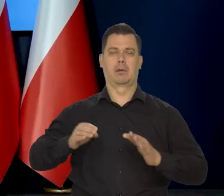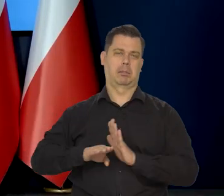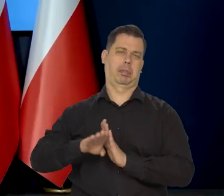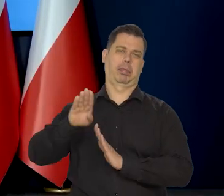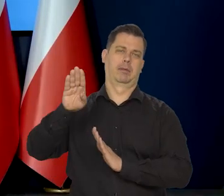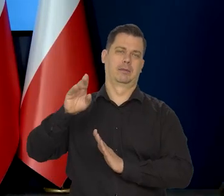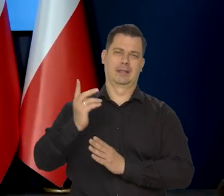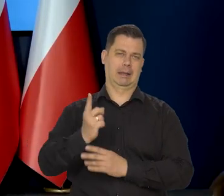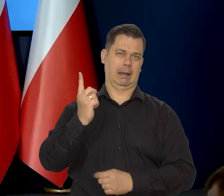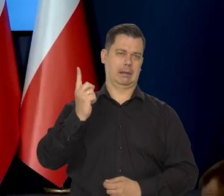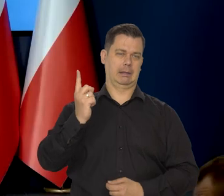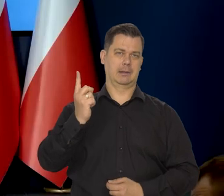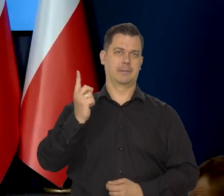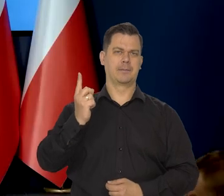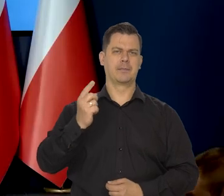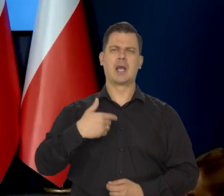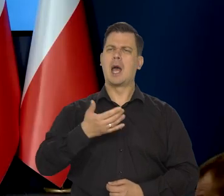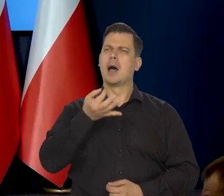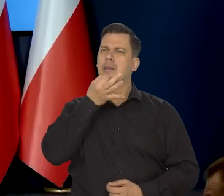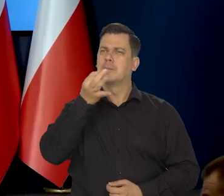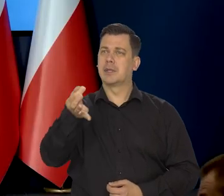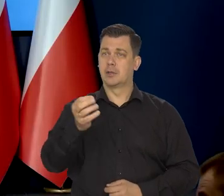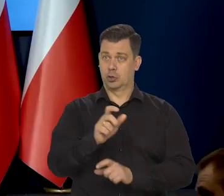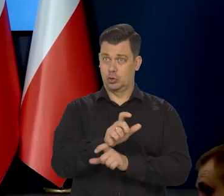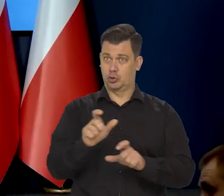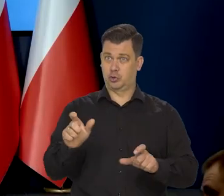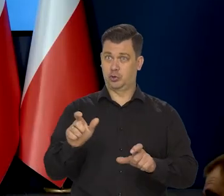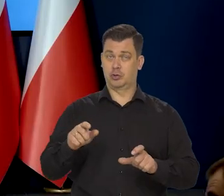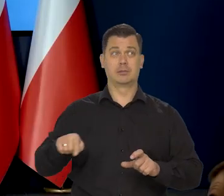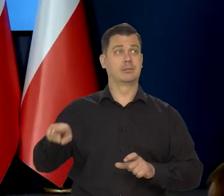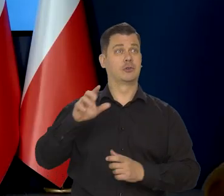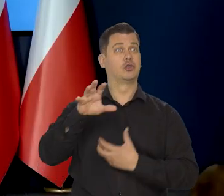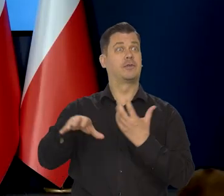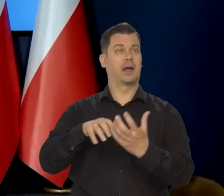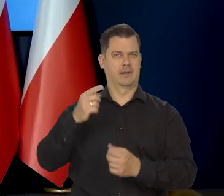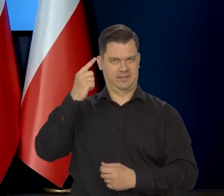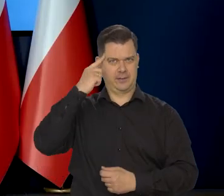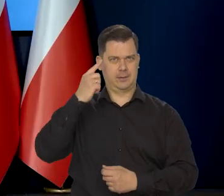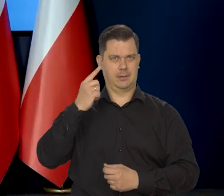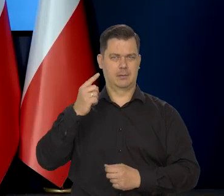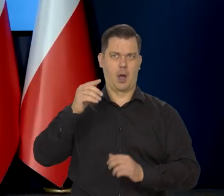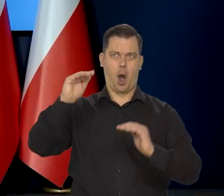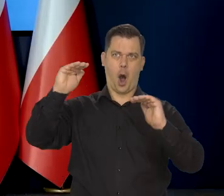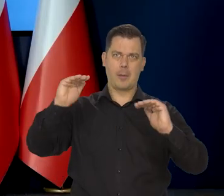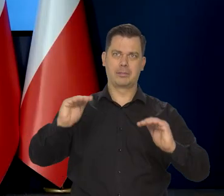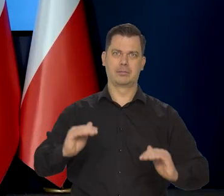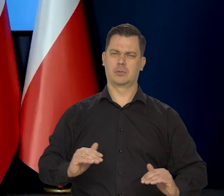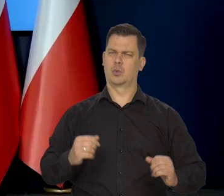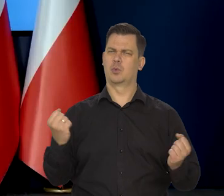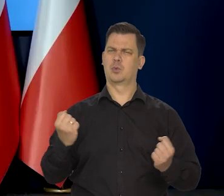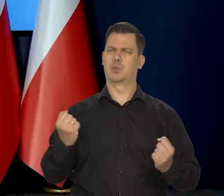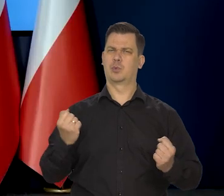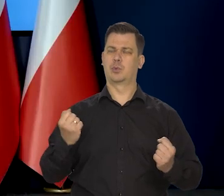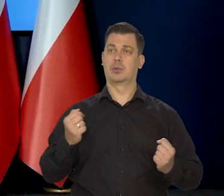Chciałem zapytać, czy my te złe scenariusze już znamy? Czy pana zdaniem w związku z tym, że nie widać końca wojny,